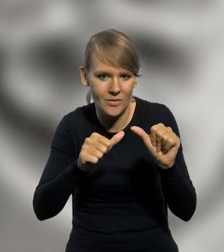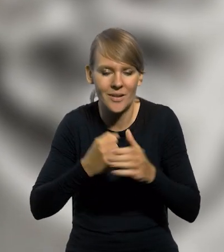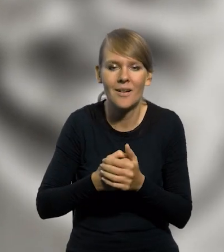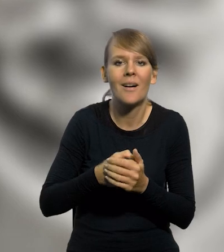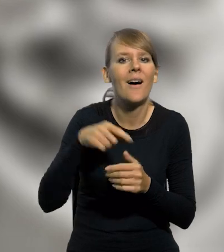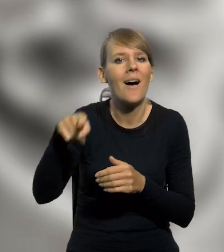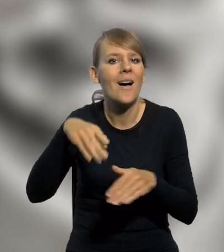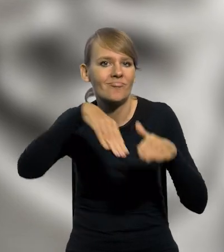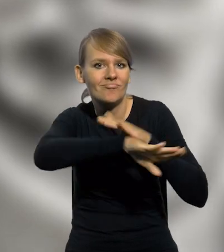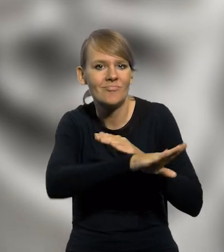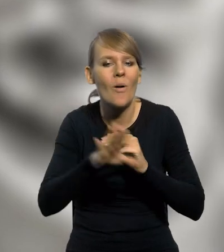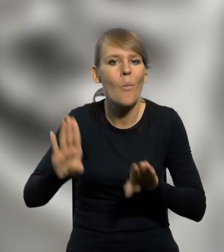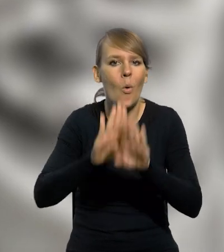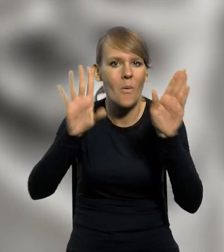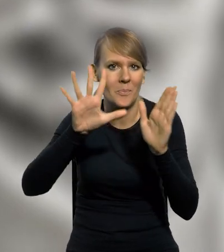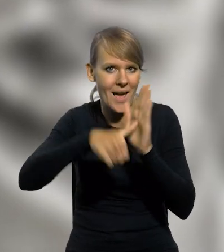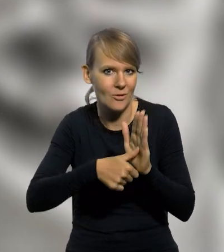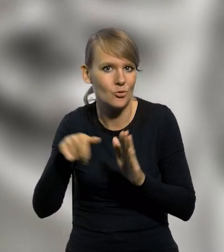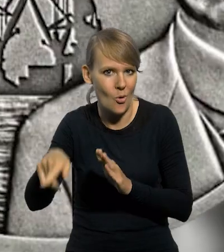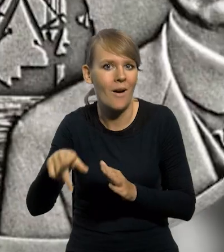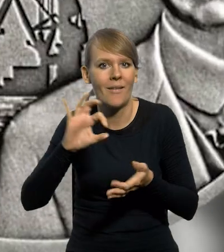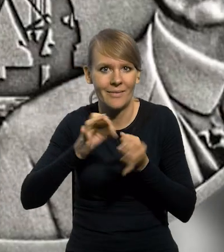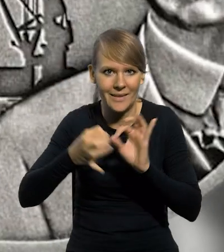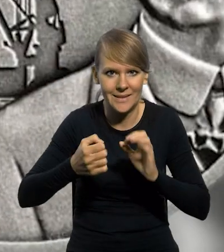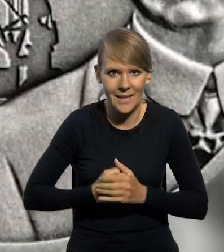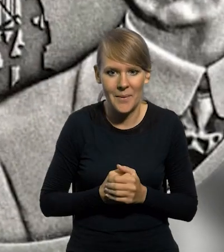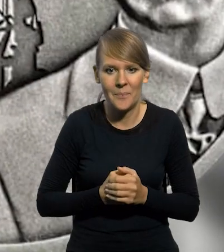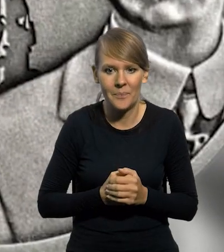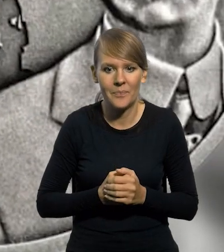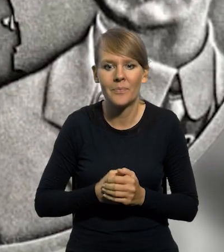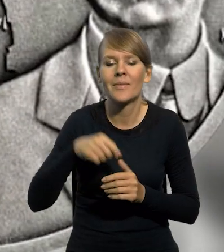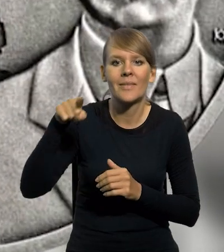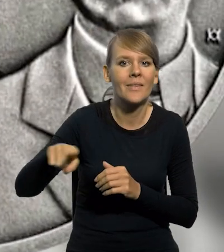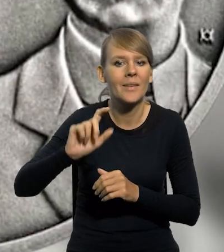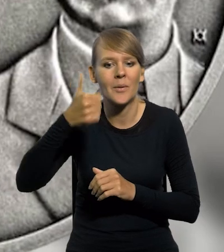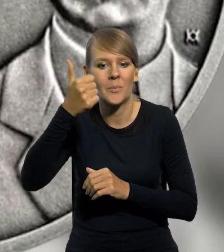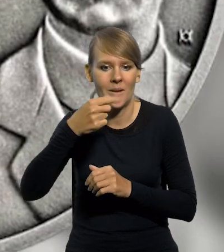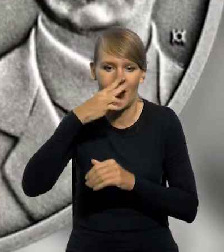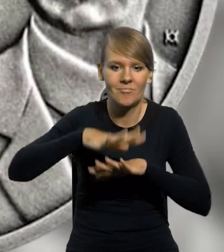która jest przechowywana w zbiorach Muzeum Miasta Gdyni. Ukazane na pierwszym planie fragmenty portu dźwigu bramowego